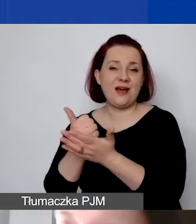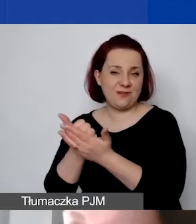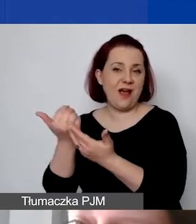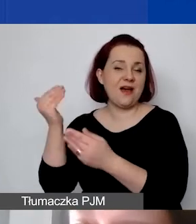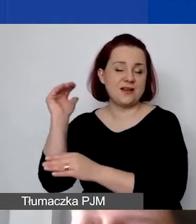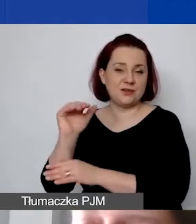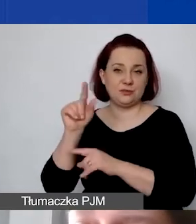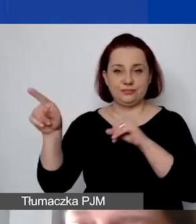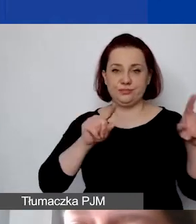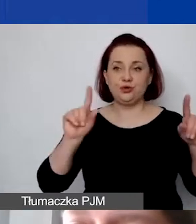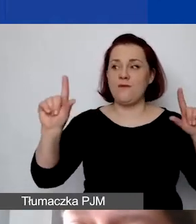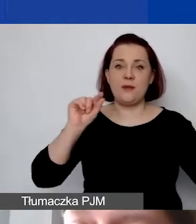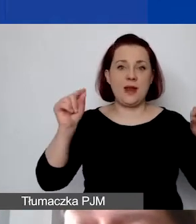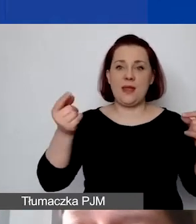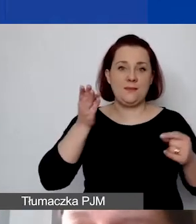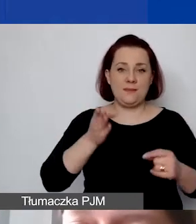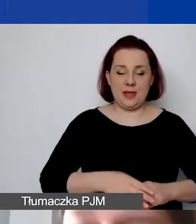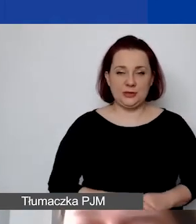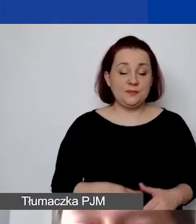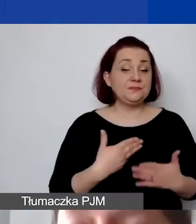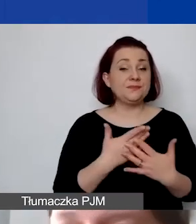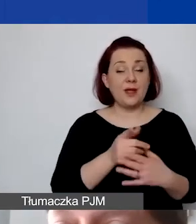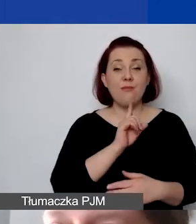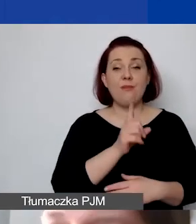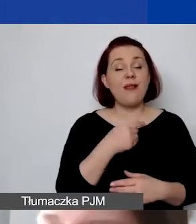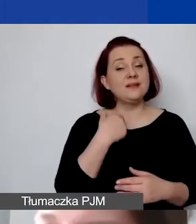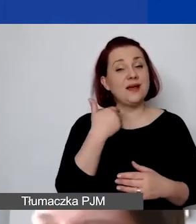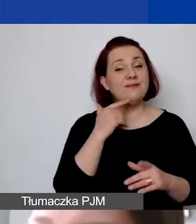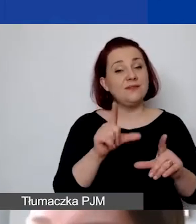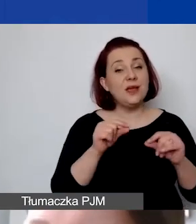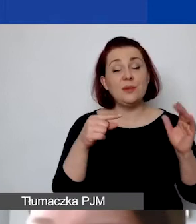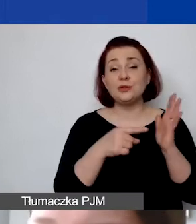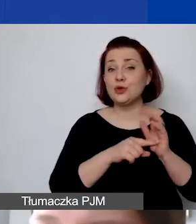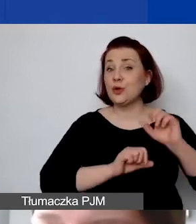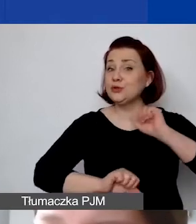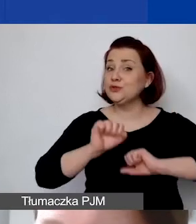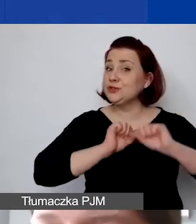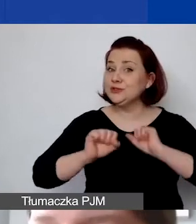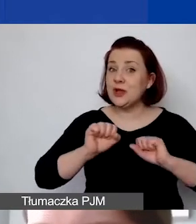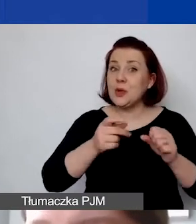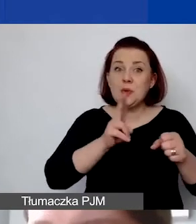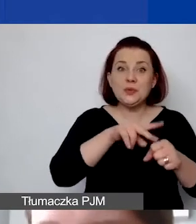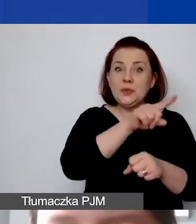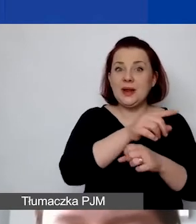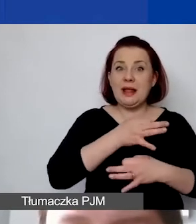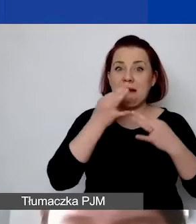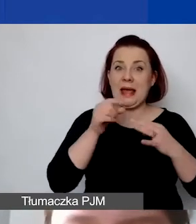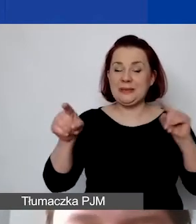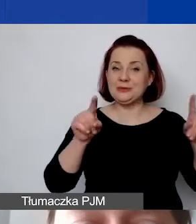Rekomenduję państwu przeprowadzenie takiego ćwiczenia, żeby zobaczyć, która stawka będzie dla państwa korzystniejsza, żeby ten ryczałt wykazać większy.